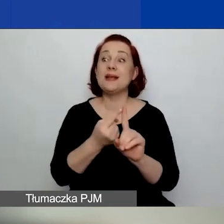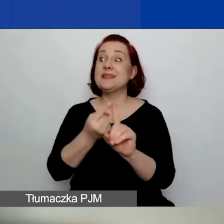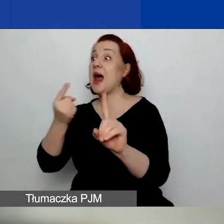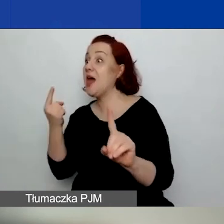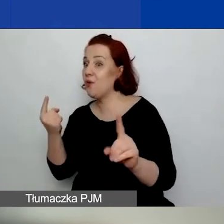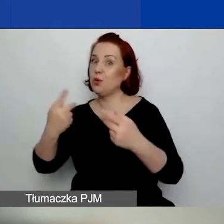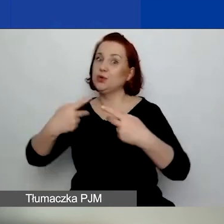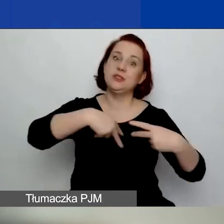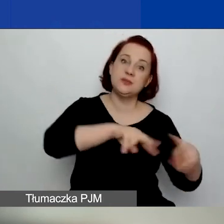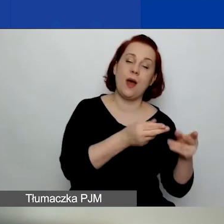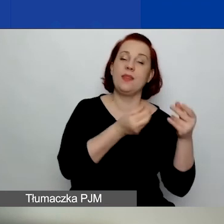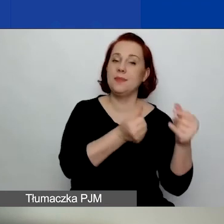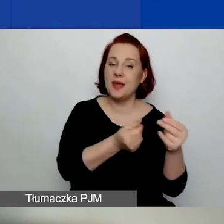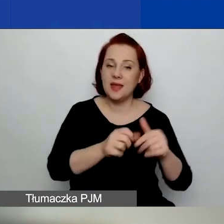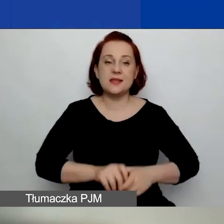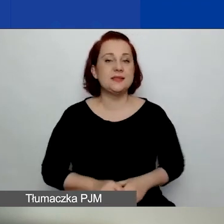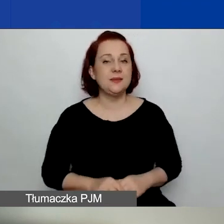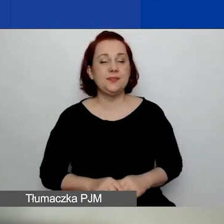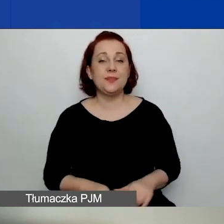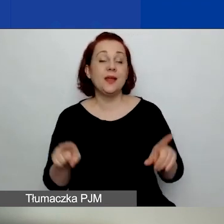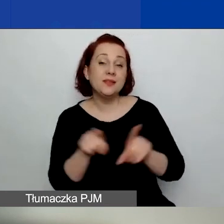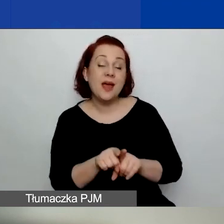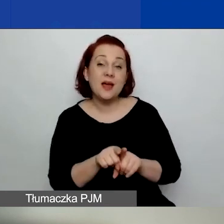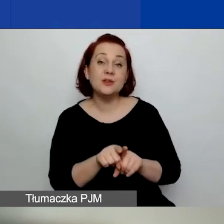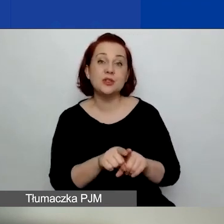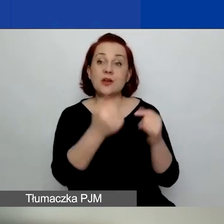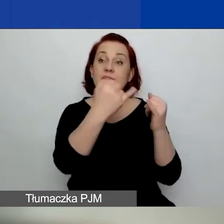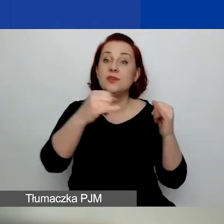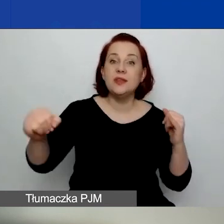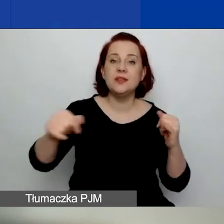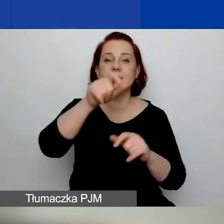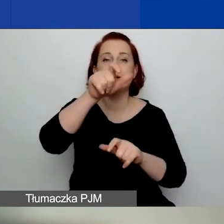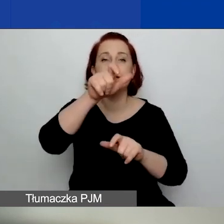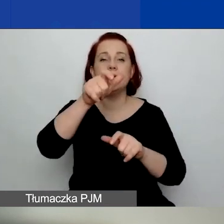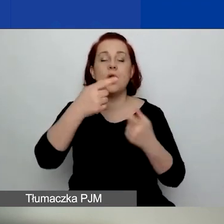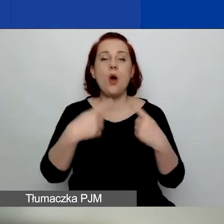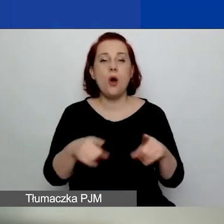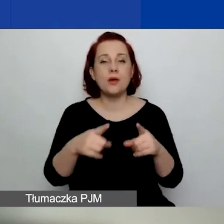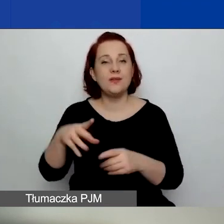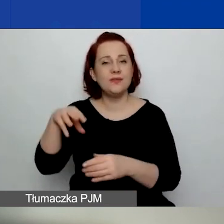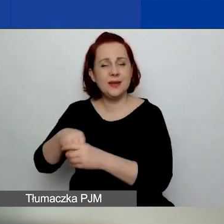I organizacje, u których żaden członek z organu zarządzającego organizacji